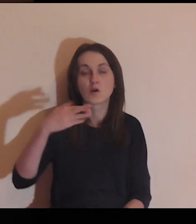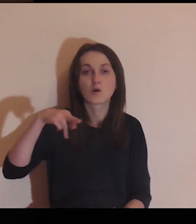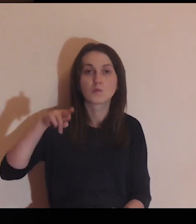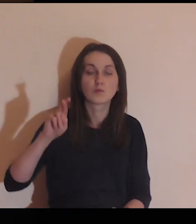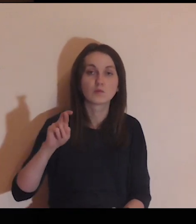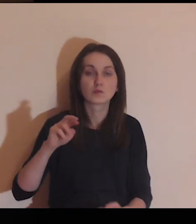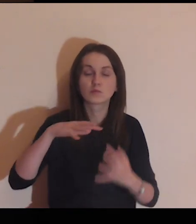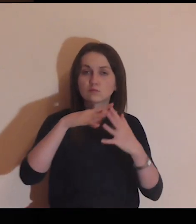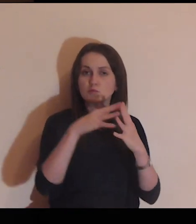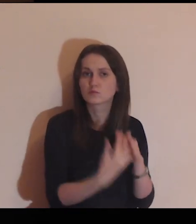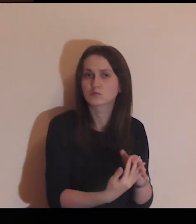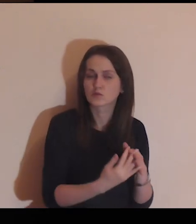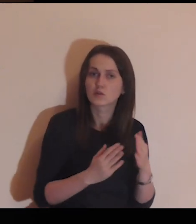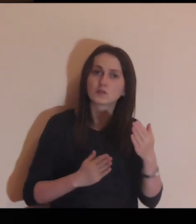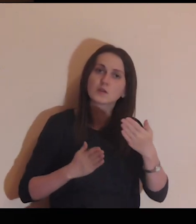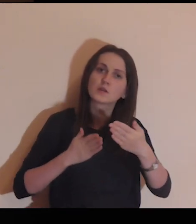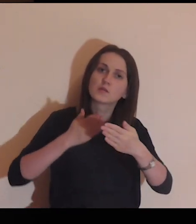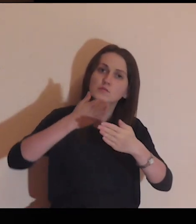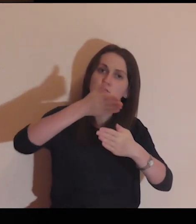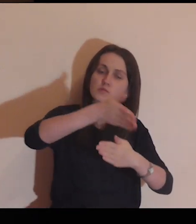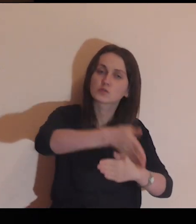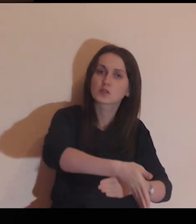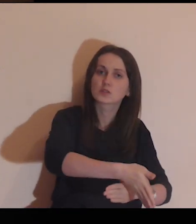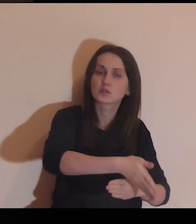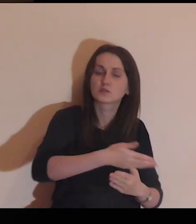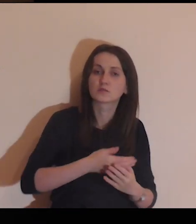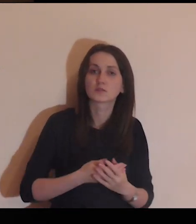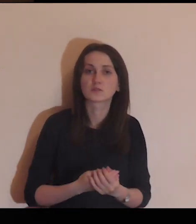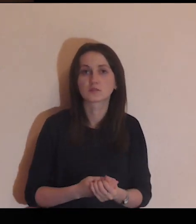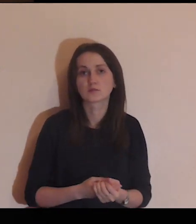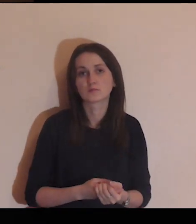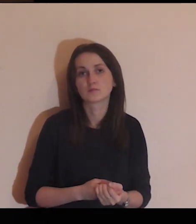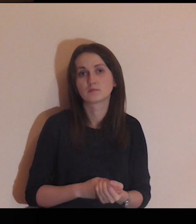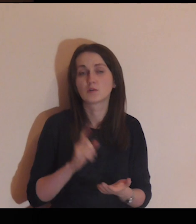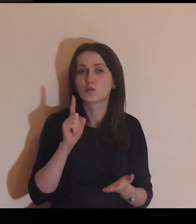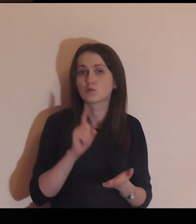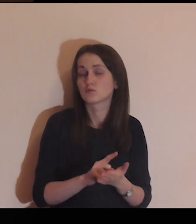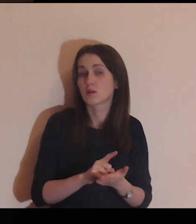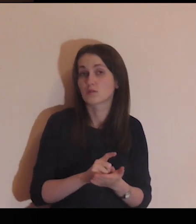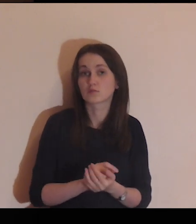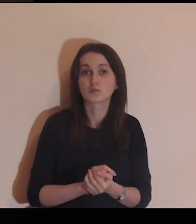Pokonałeś mur, przekroczyłeś go.